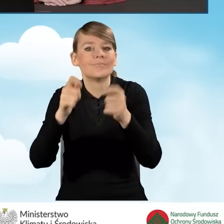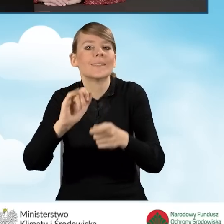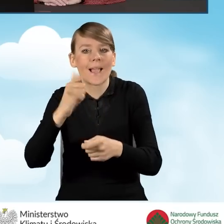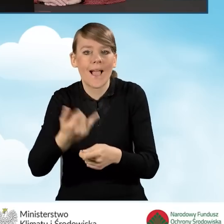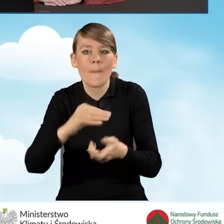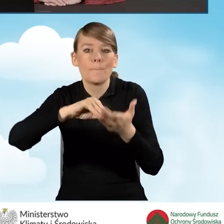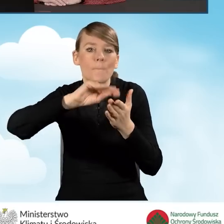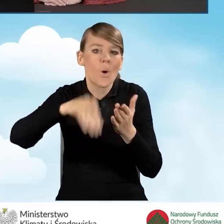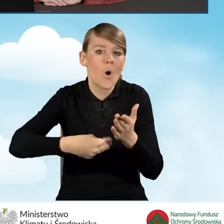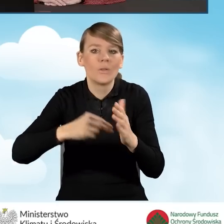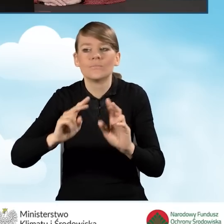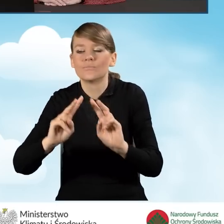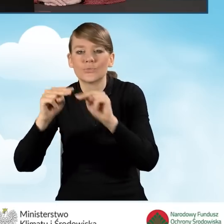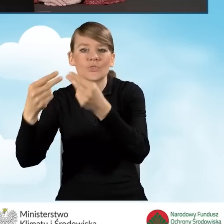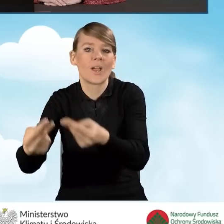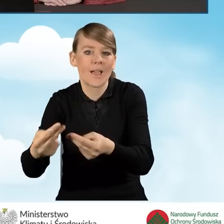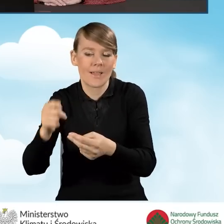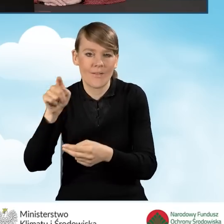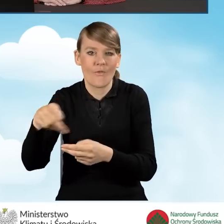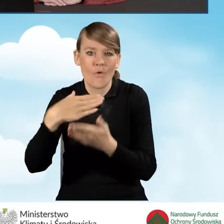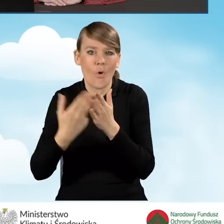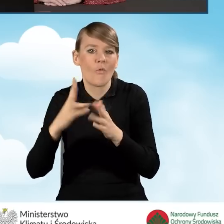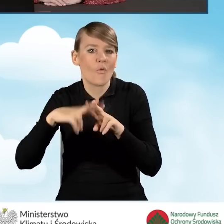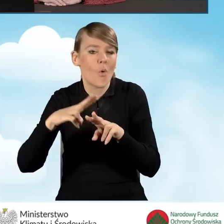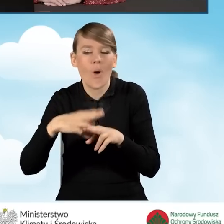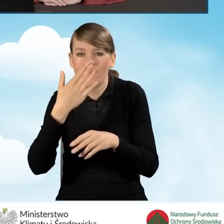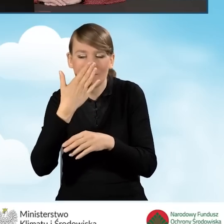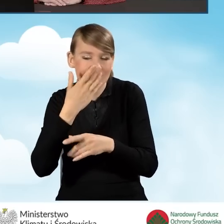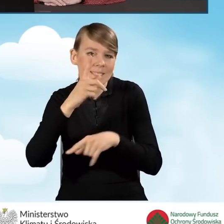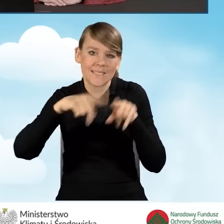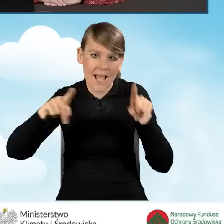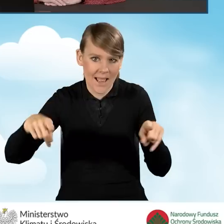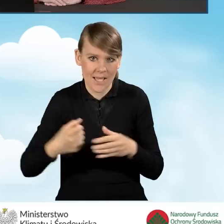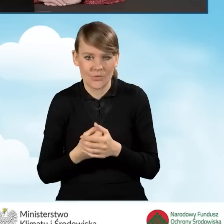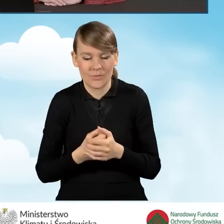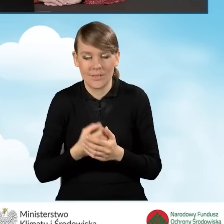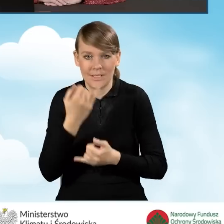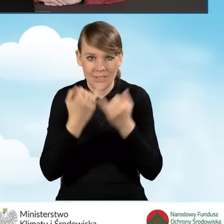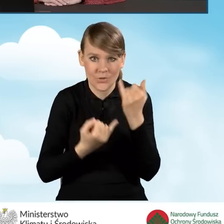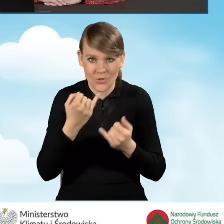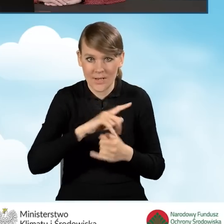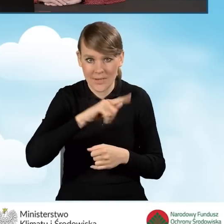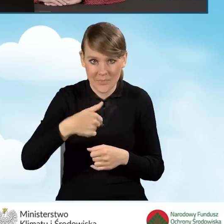czyli podpisany i przekazywany do wojewódzkiego funduszu, jest zależne w różnych sytuacjach, w momencie, kiedy składamy wniosek